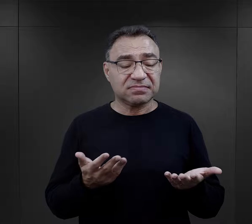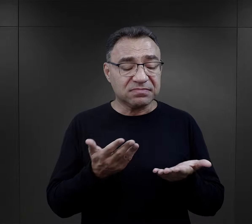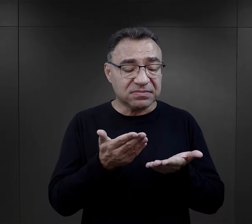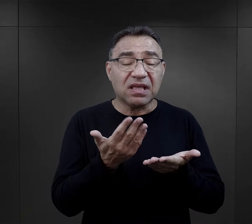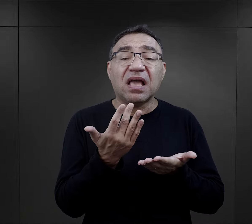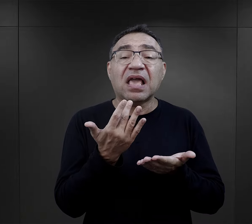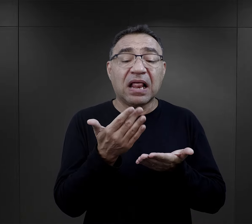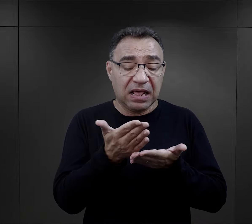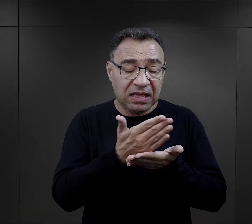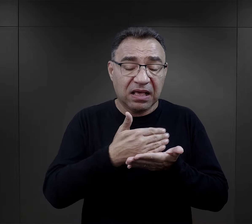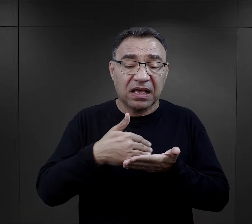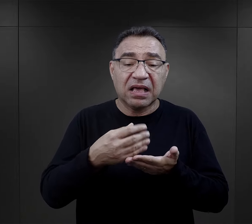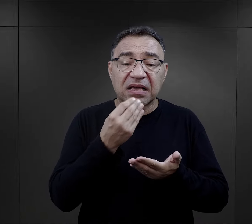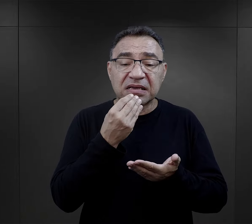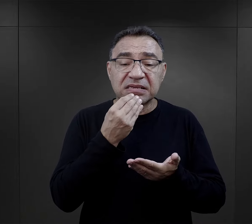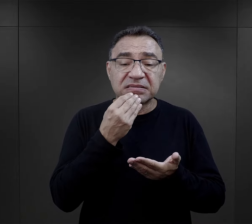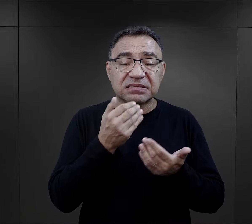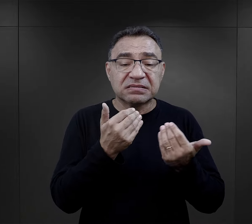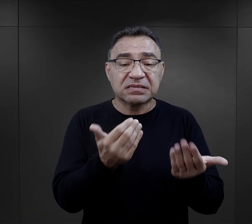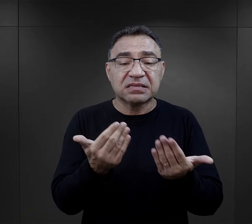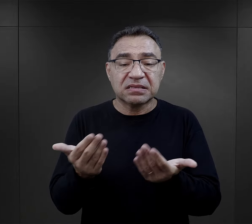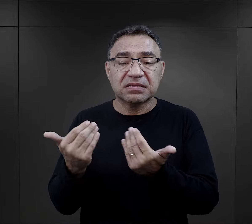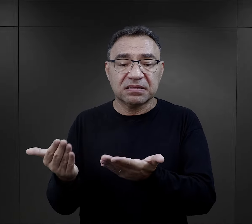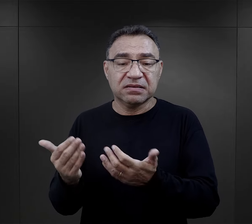te porcje więźniarskie, które były przydzielane.